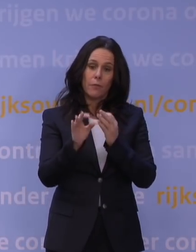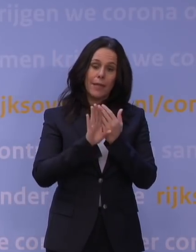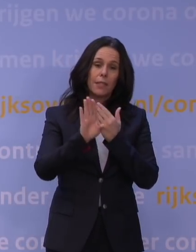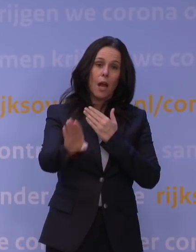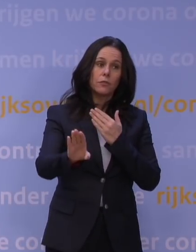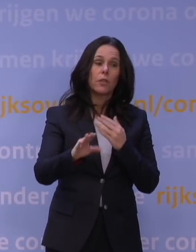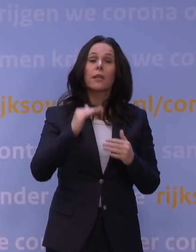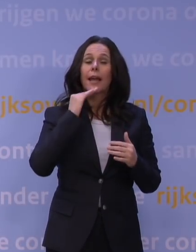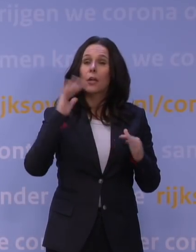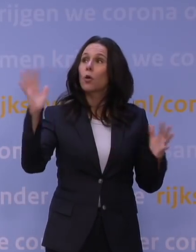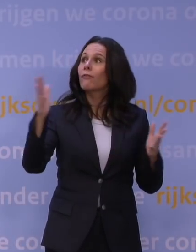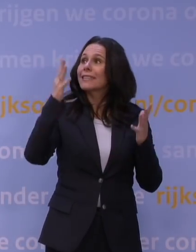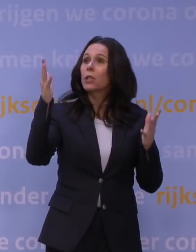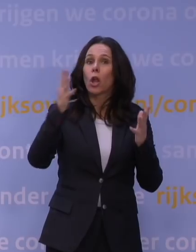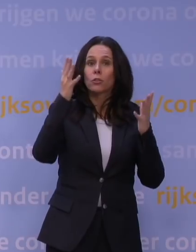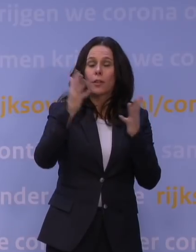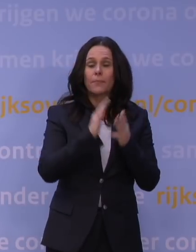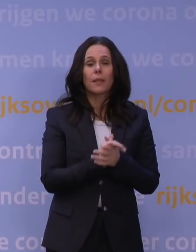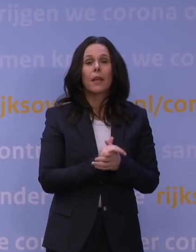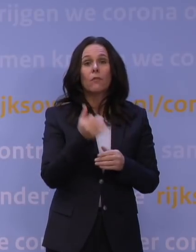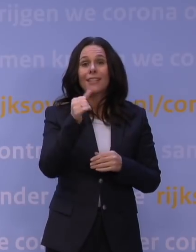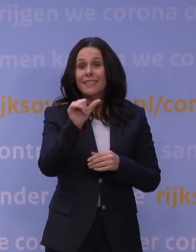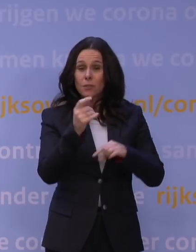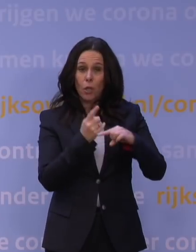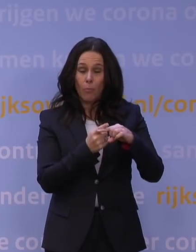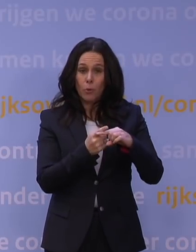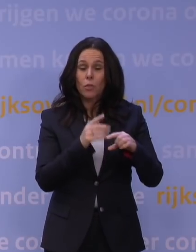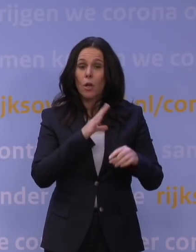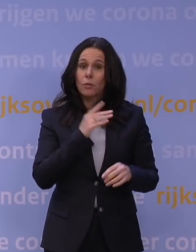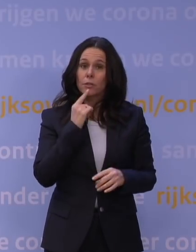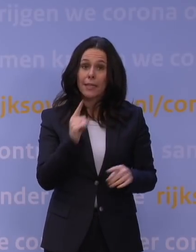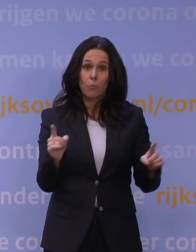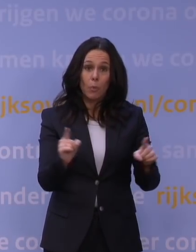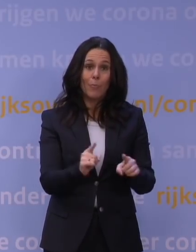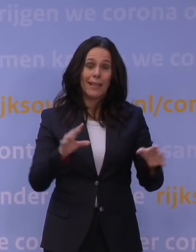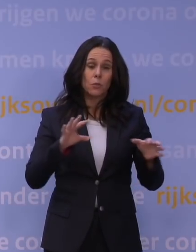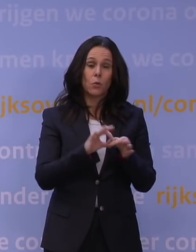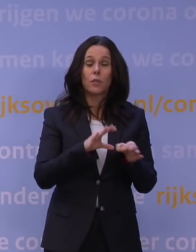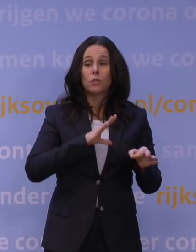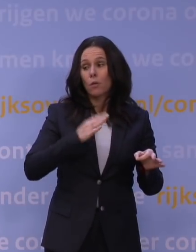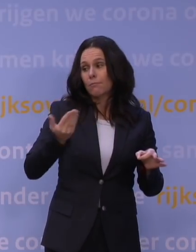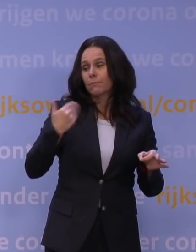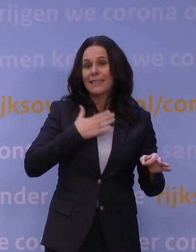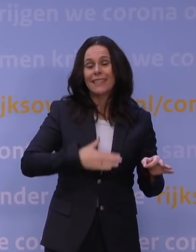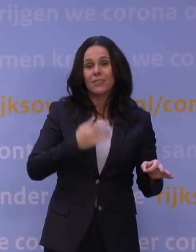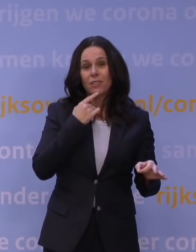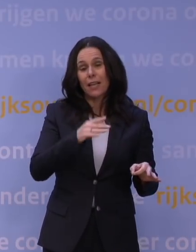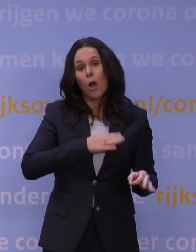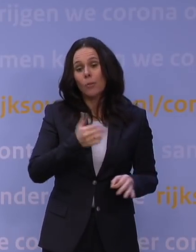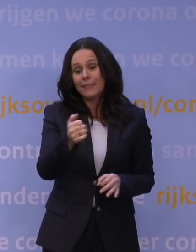En voor 70 plus hebben we ook dinsdag gezegd, dat geldt nog steeds: beperk je contacten, ook helaas met je kleinkinderen en kinderen,